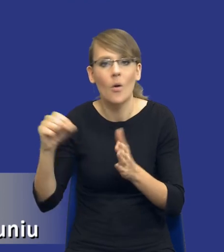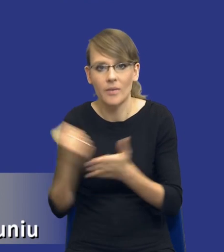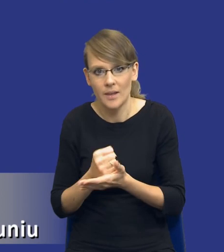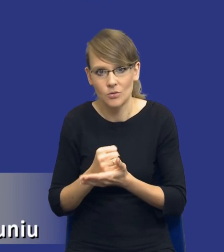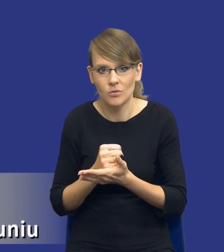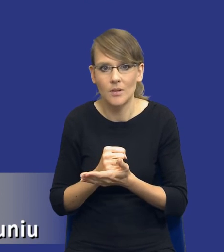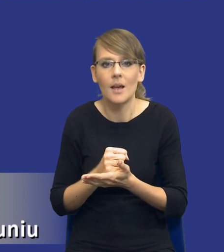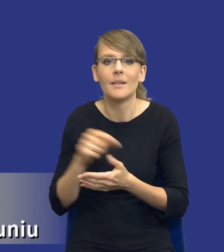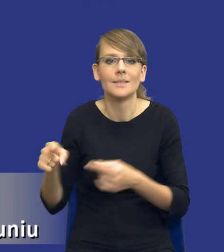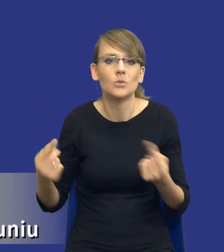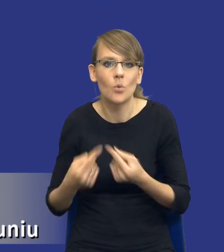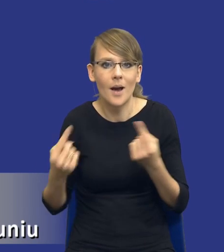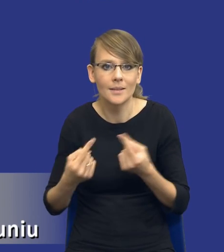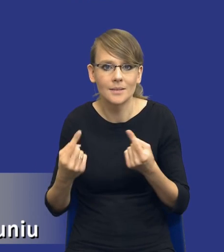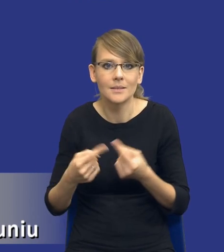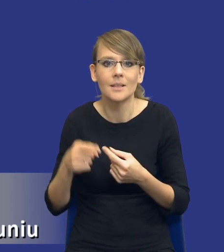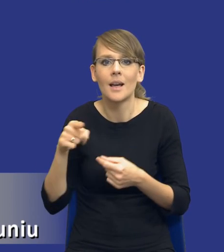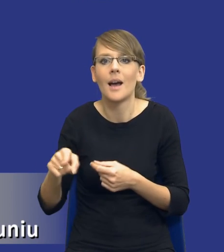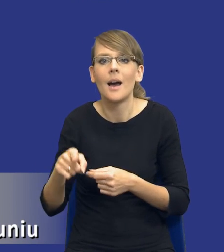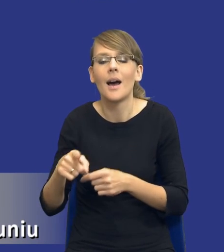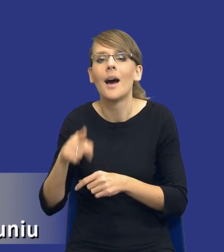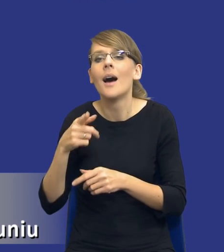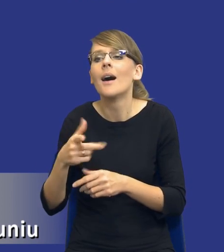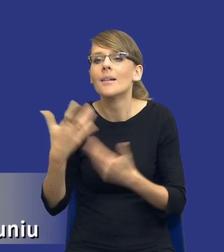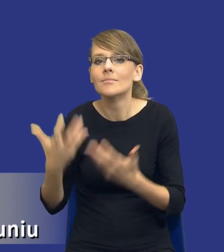W sytuacji kiedy jesteśmy przed wszczęciem postępowania o udzielenie zamówienia i